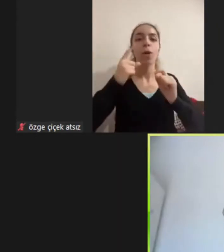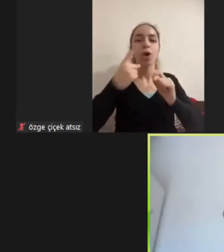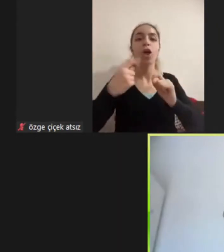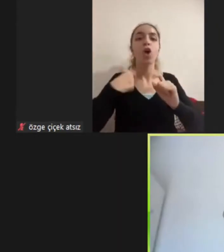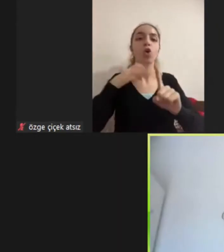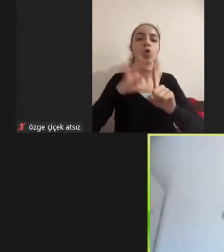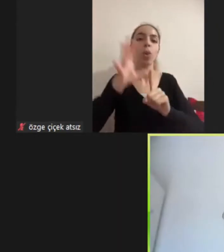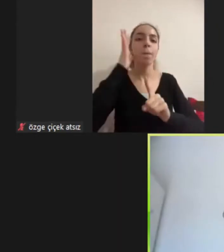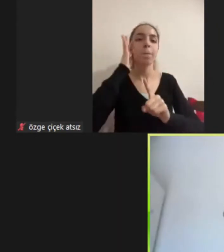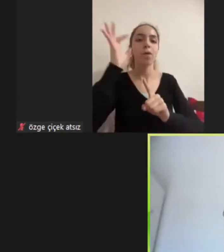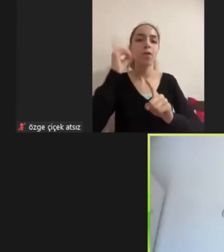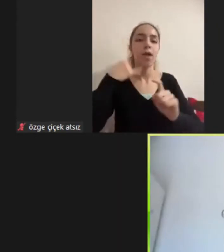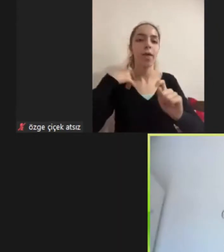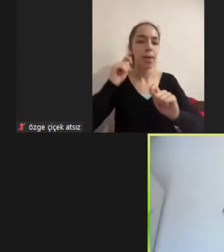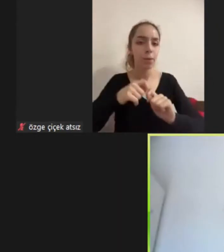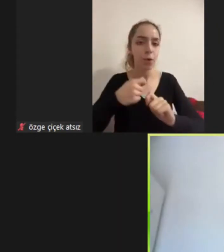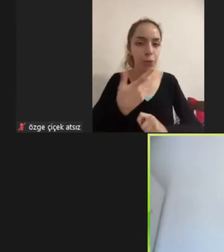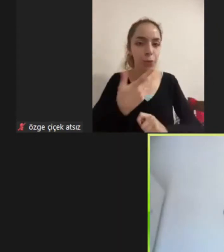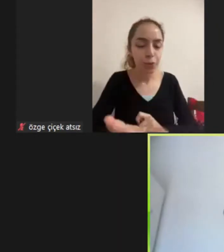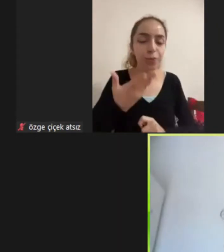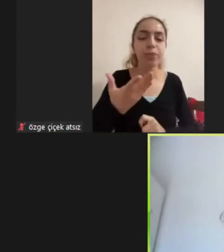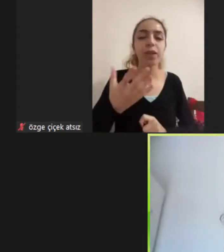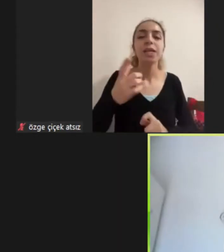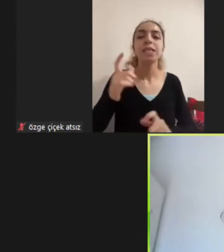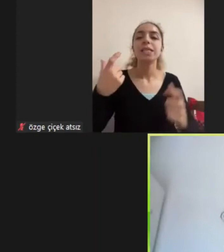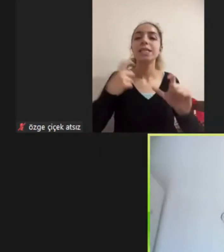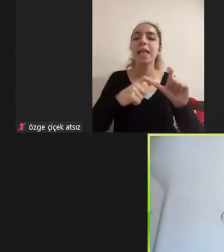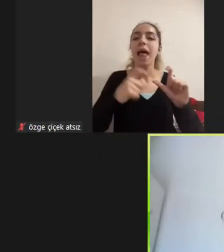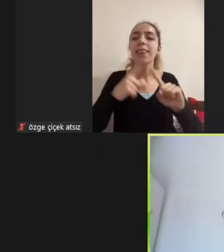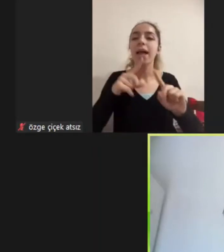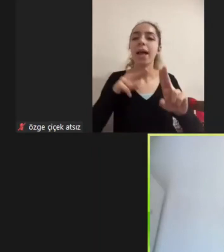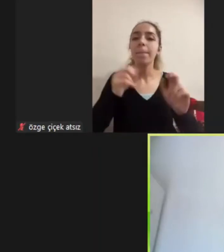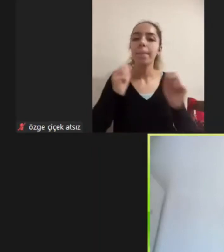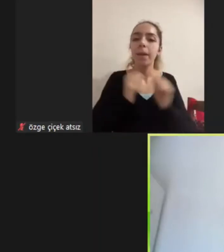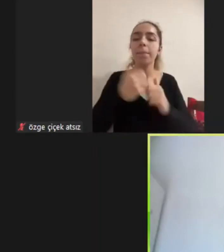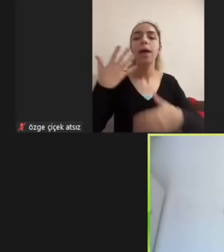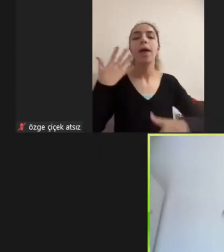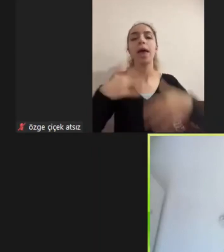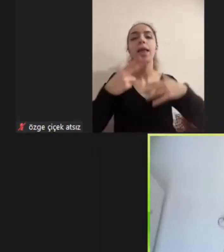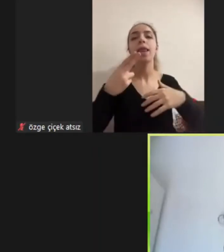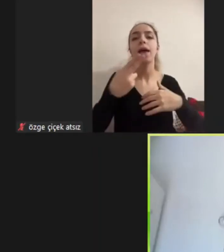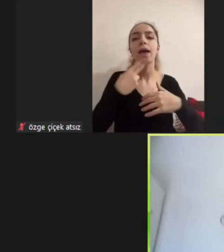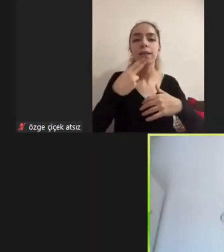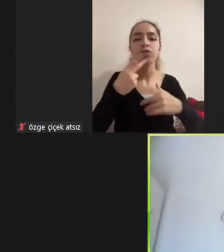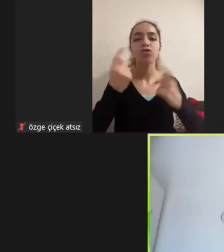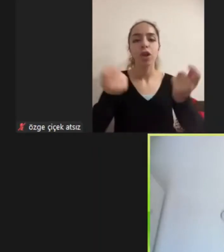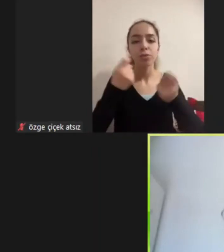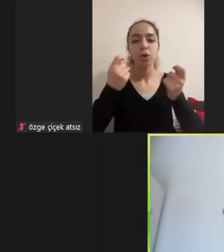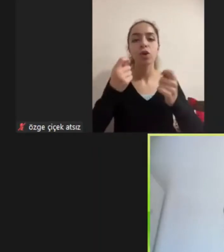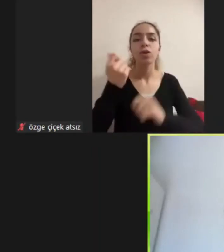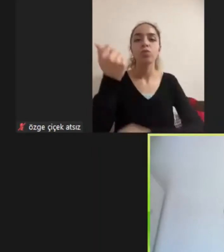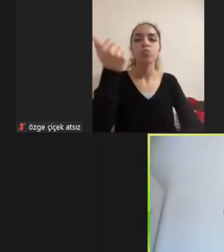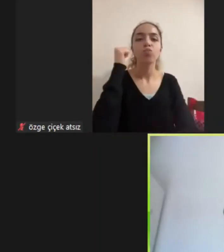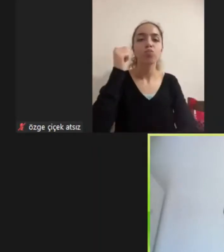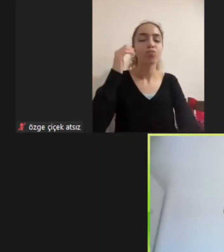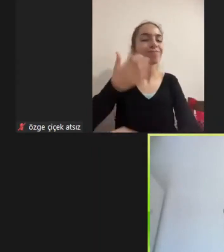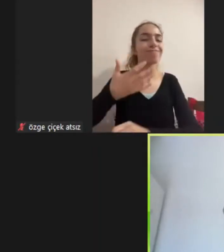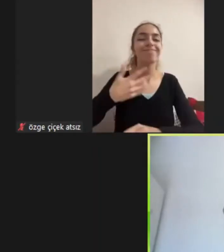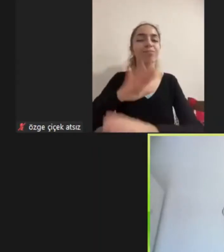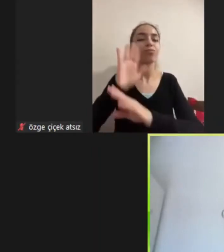Sivil toplum kuruluşları ile birlikte engellilik, kadın çalışmaları ve Mültecilik araştırmaları yürütüyorum Bugün sunucağım sunum da